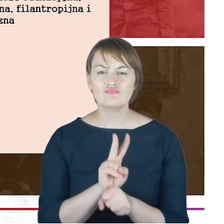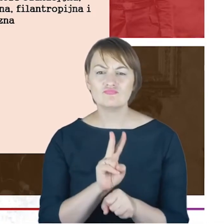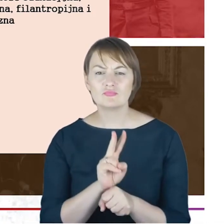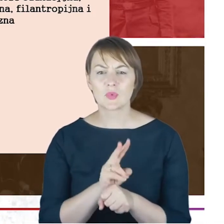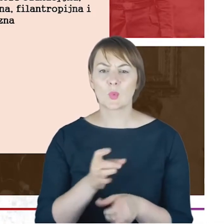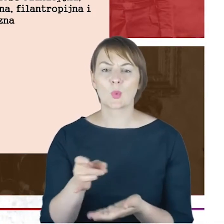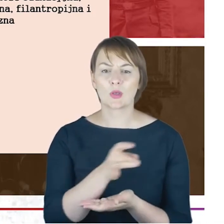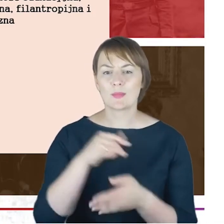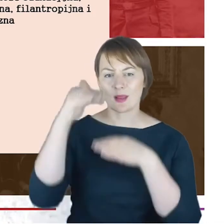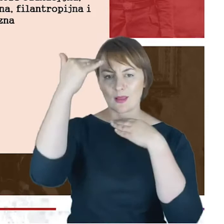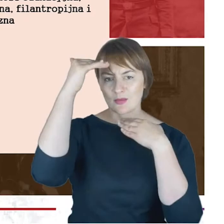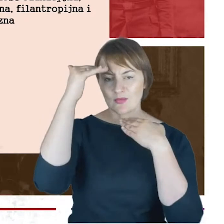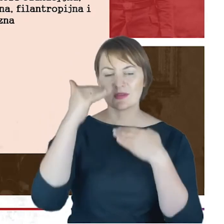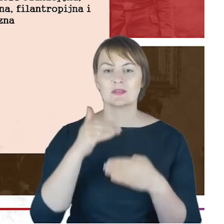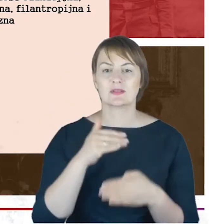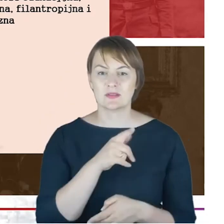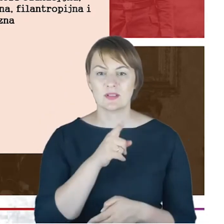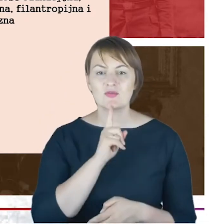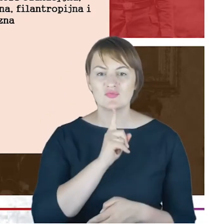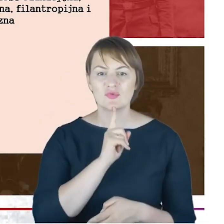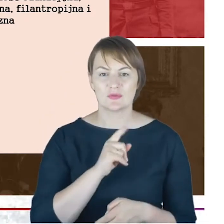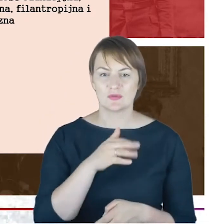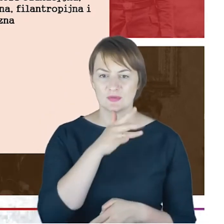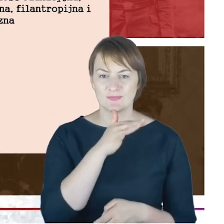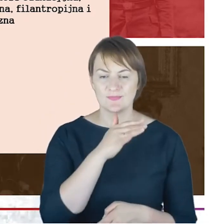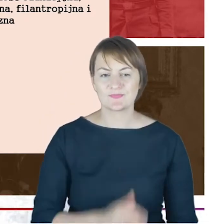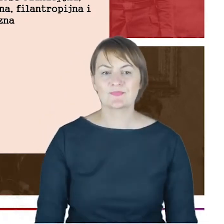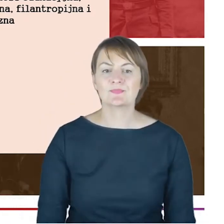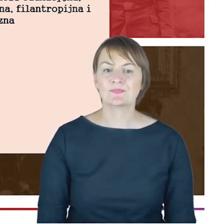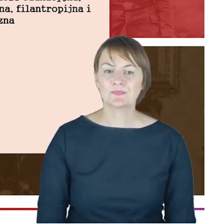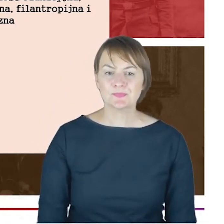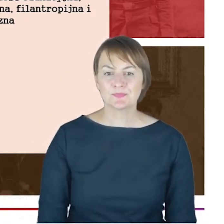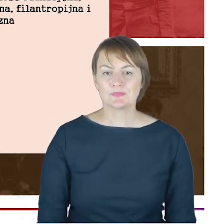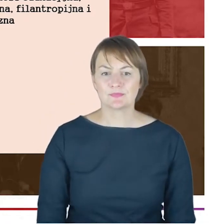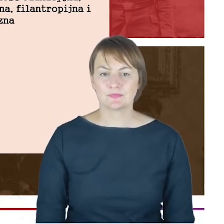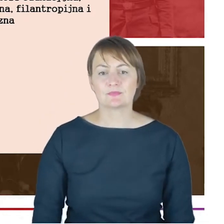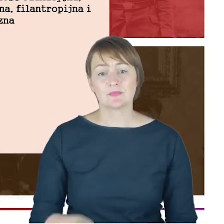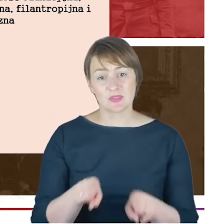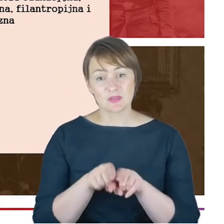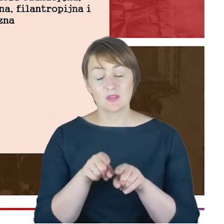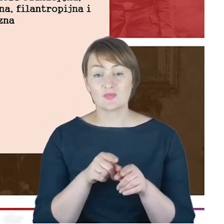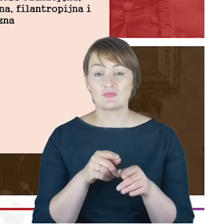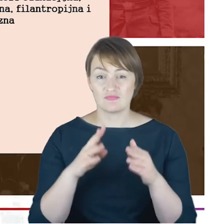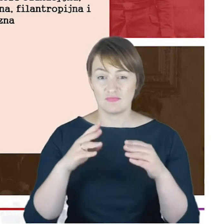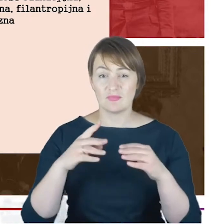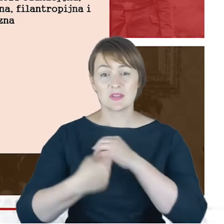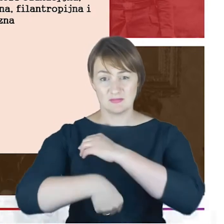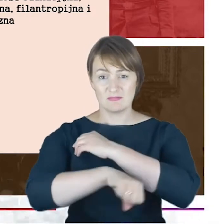rabinom, którzy się po nim , a jeszcze nawet w trakcie jego pracy jako Rabini Pomocniczy pojawili tym,